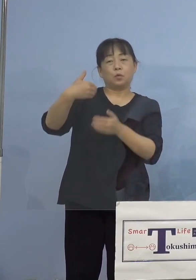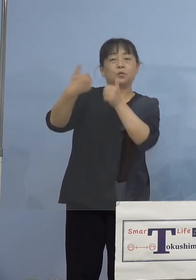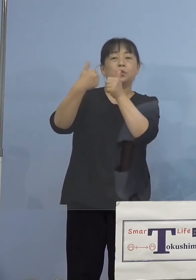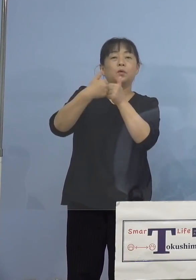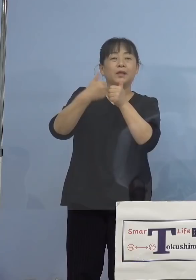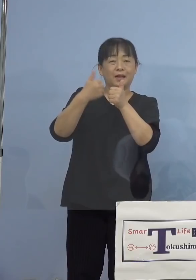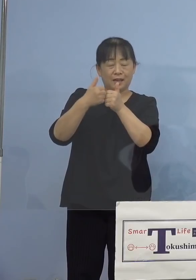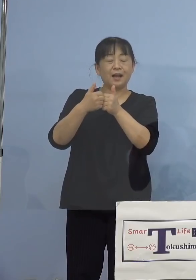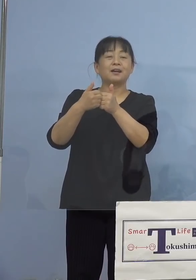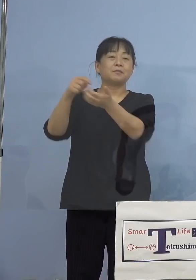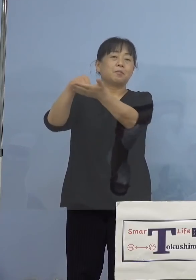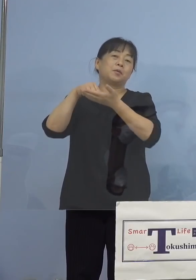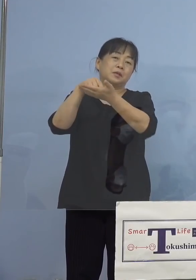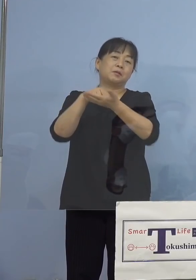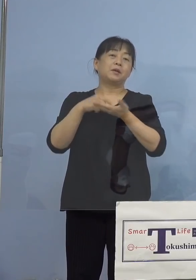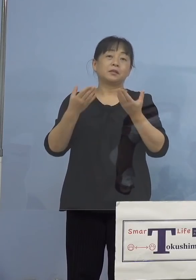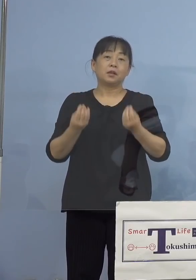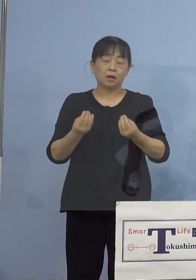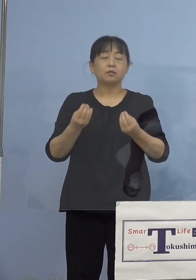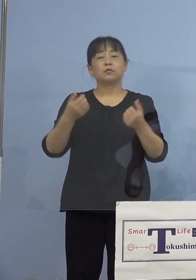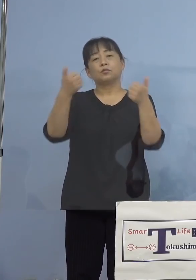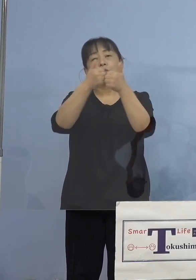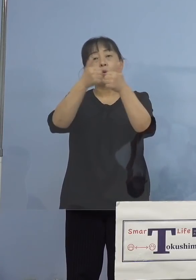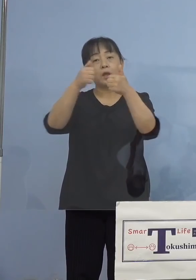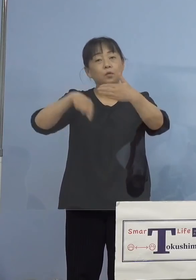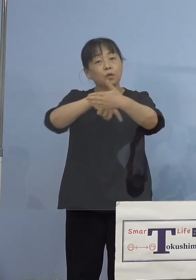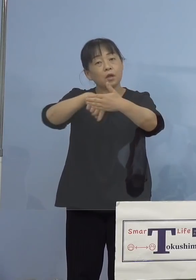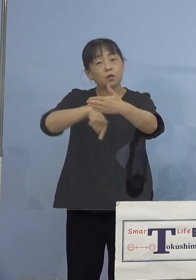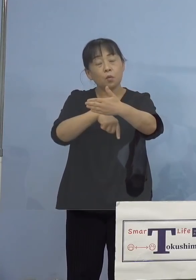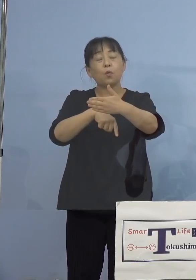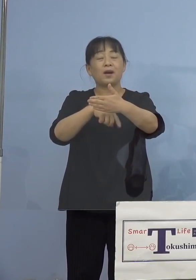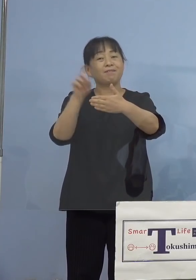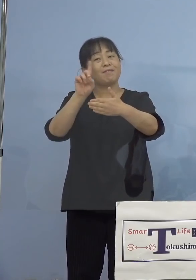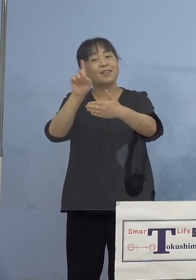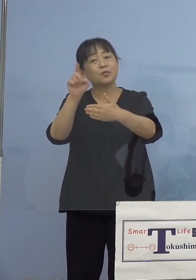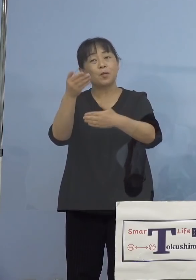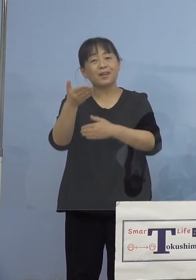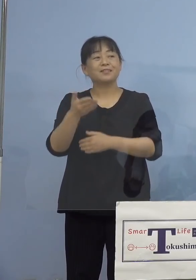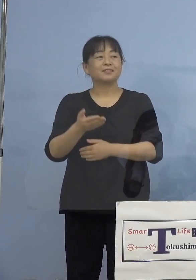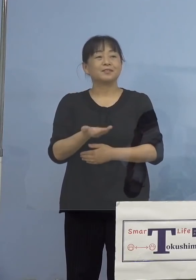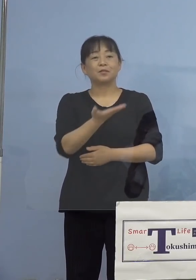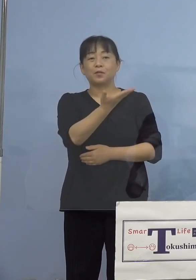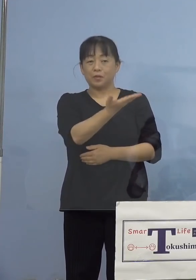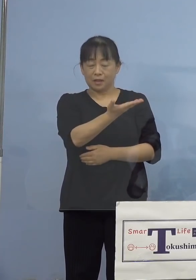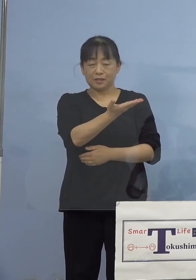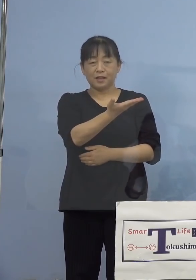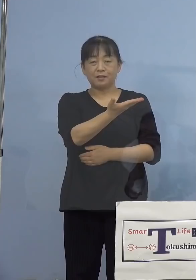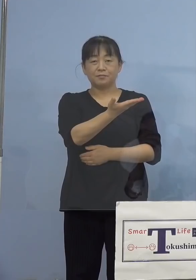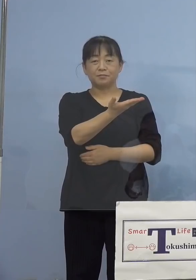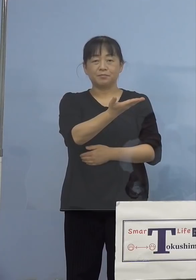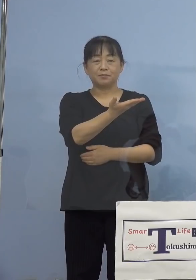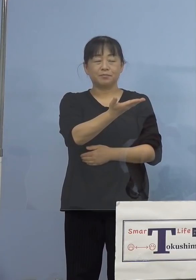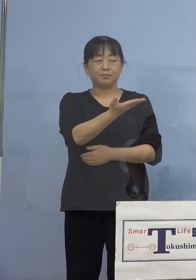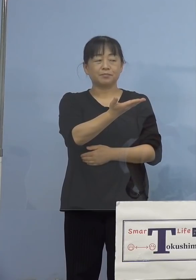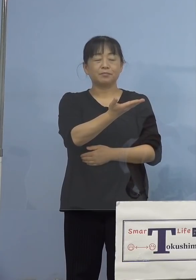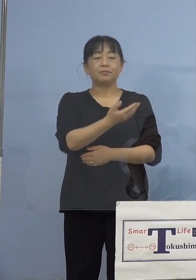ではどんな相談の内容が多いのか これがこの一覧ということで、やはり